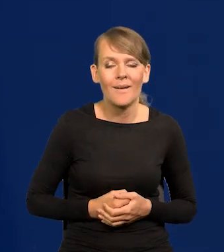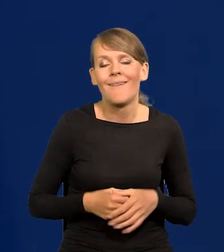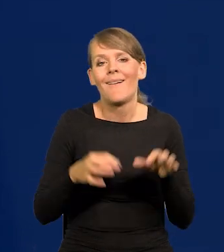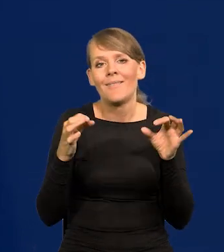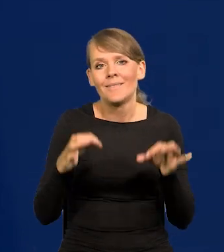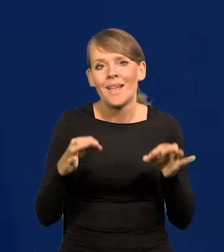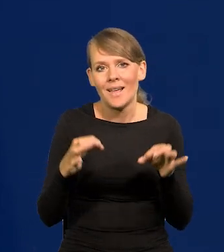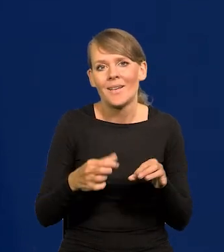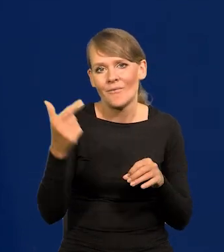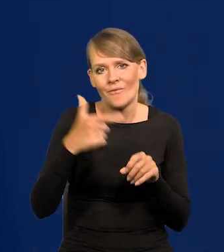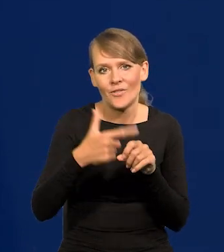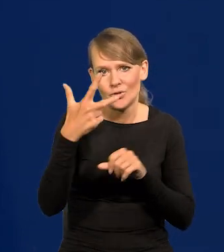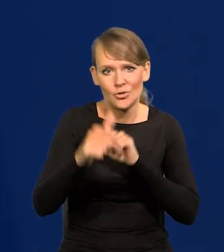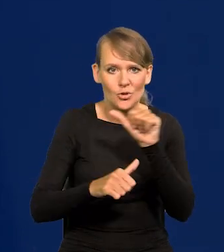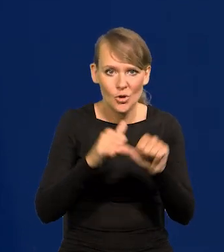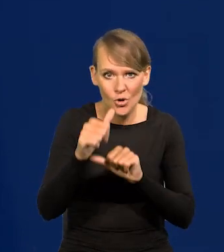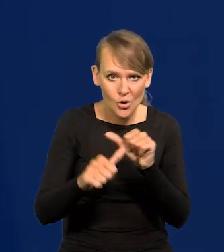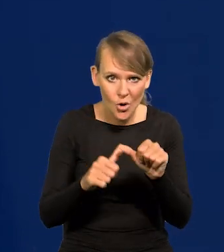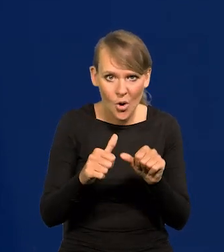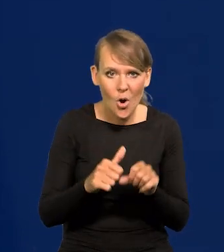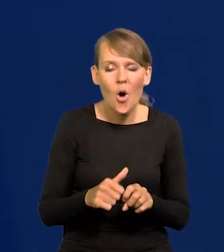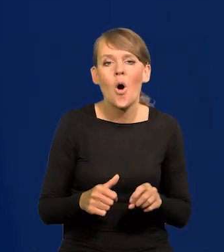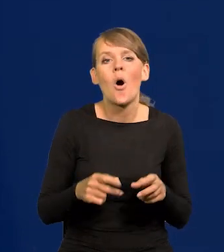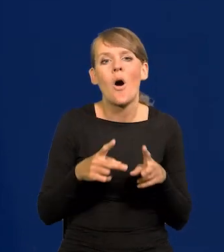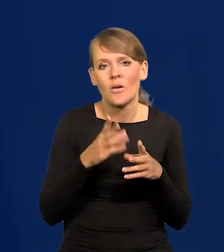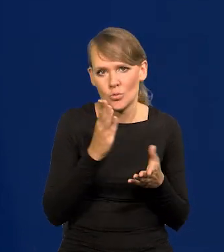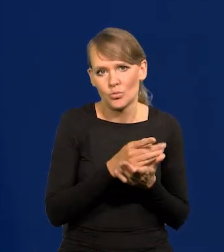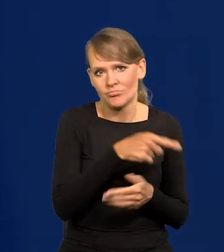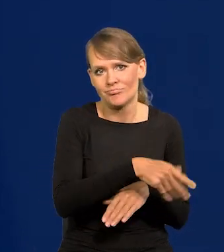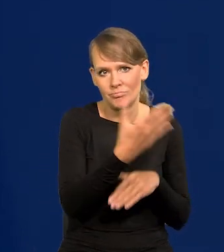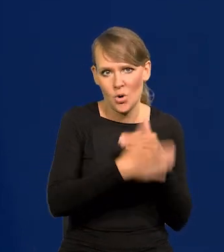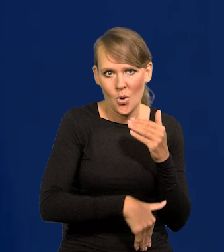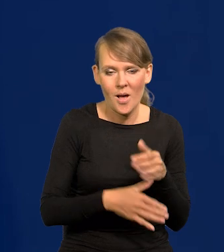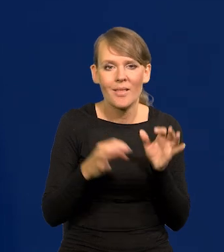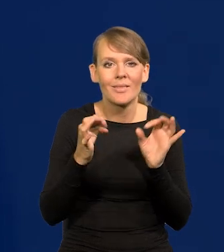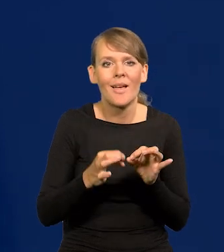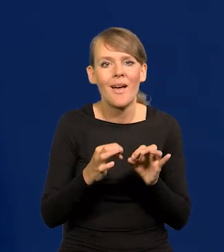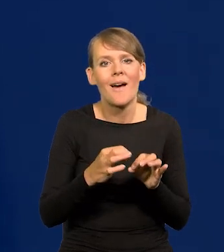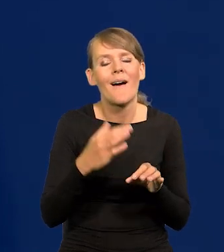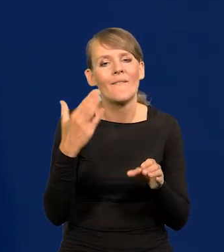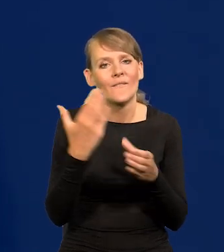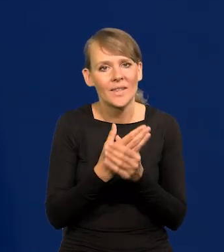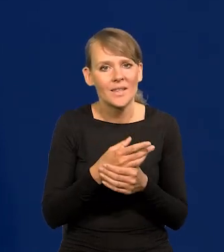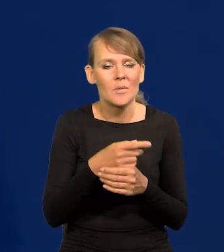Teraz w 2023 r. ten okres się skończył. Teraz dla przedsiębiorcy będzie trudniejszy czas.